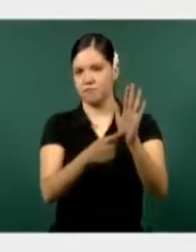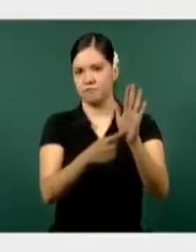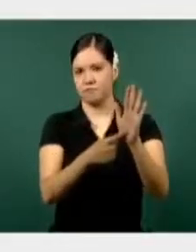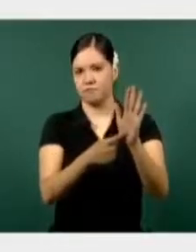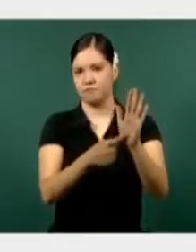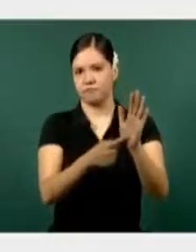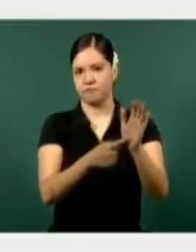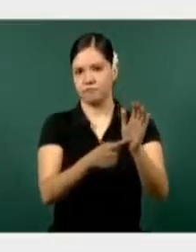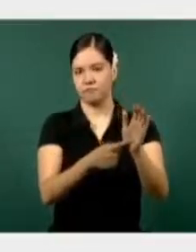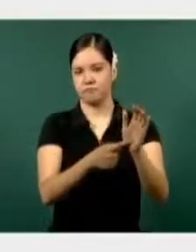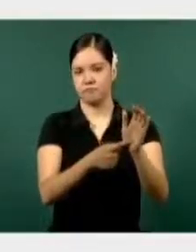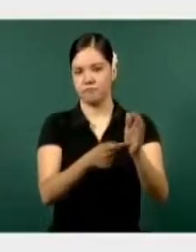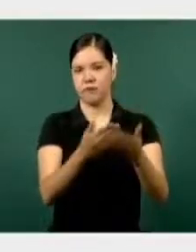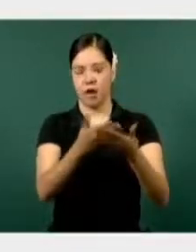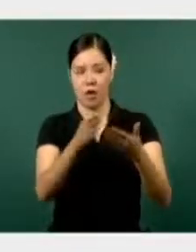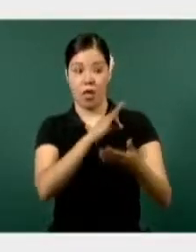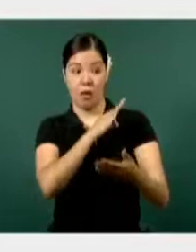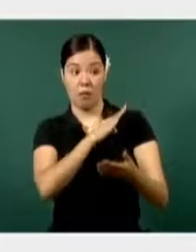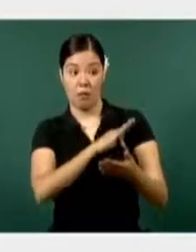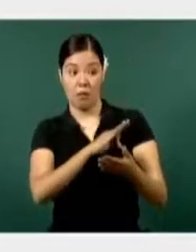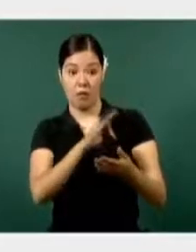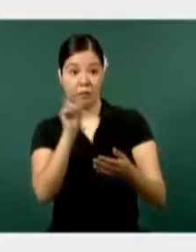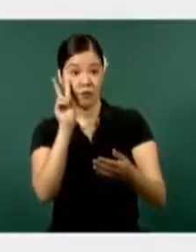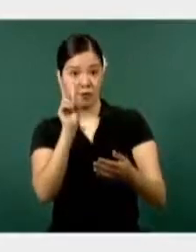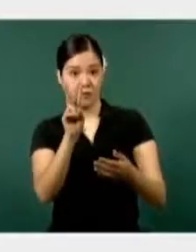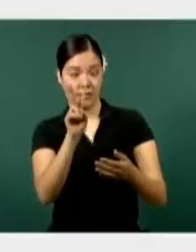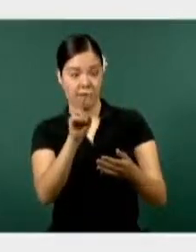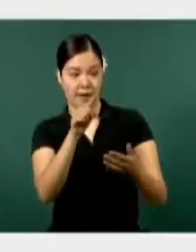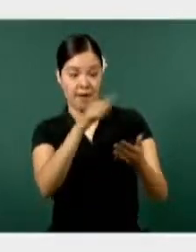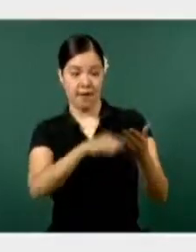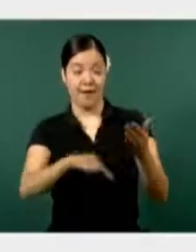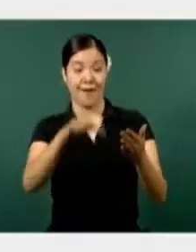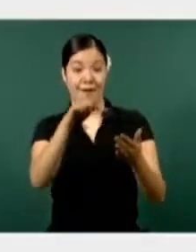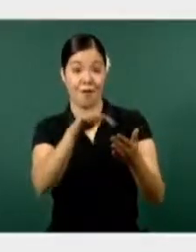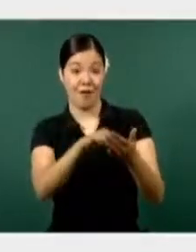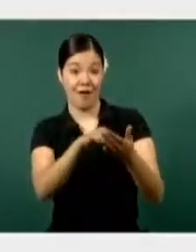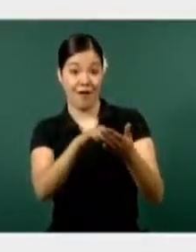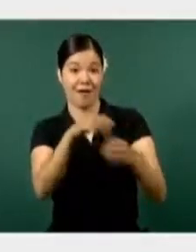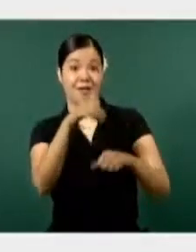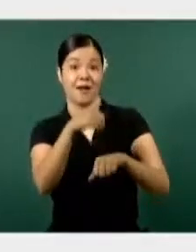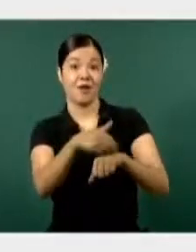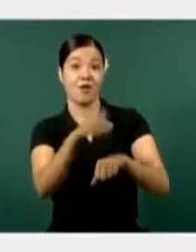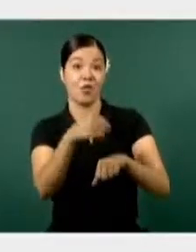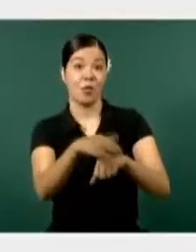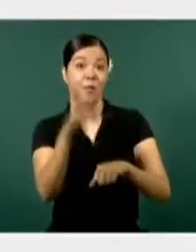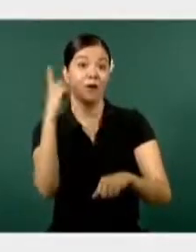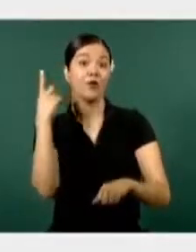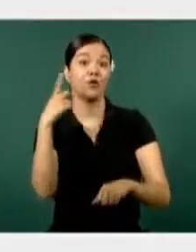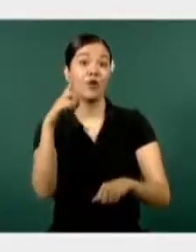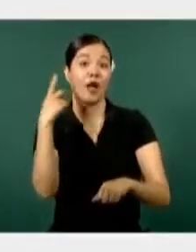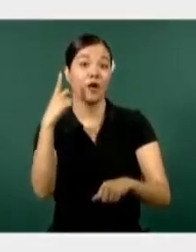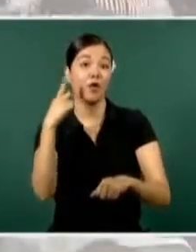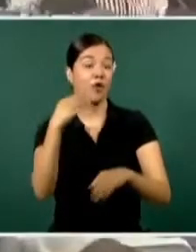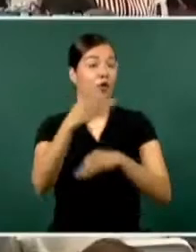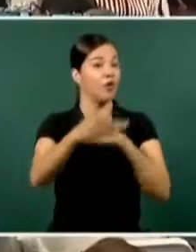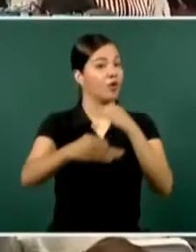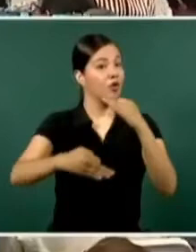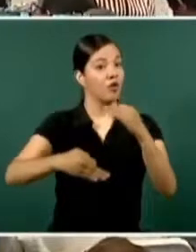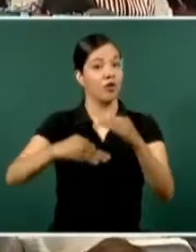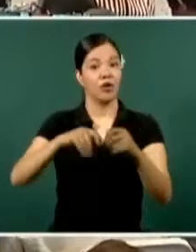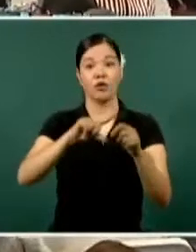Ahí podemos observar el lugar que ocupa Durango dentro de todo nuestro país, todos los estados,